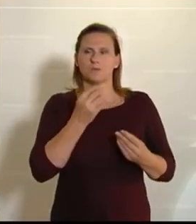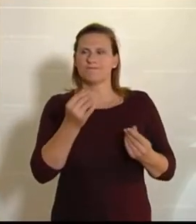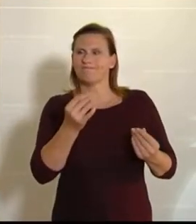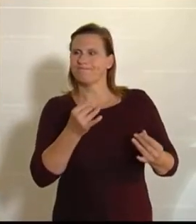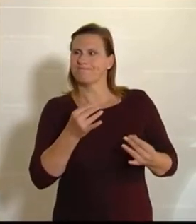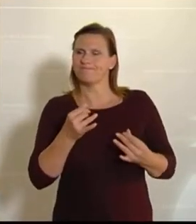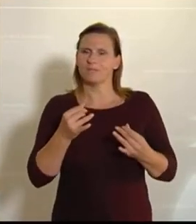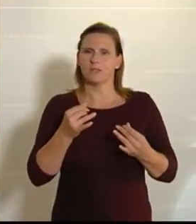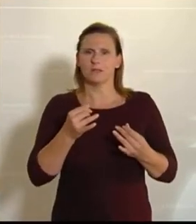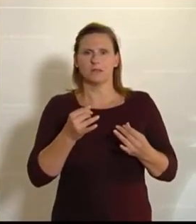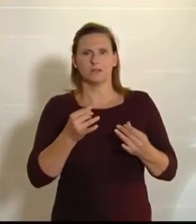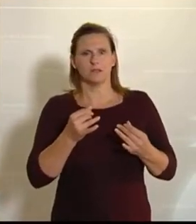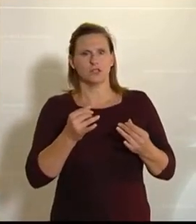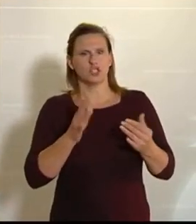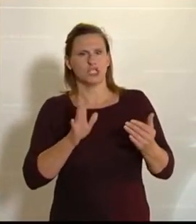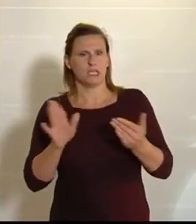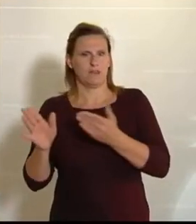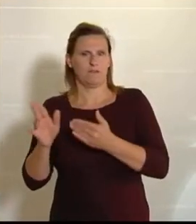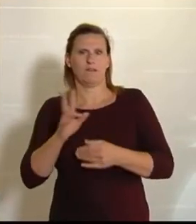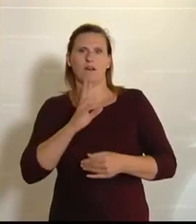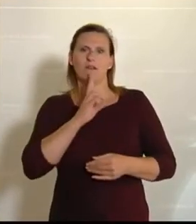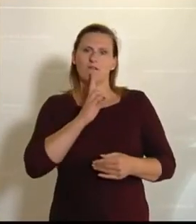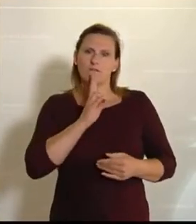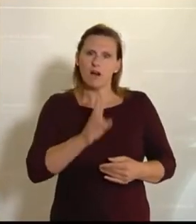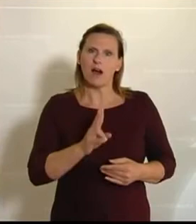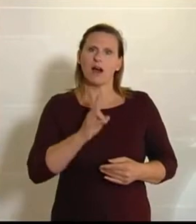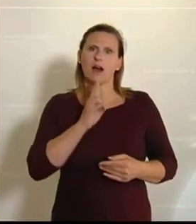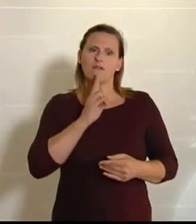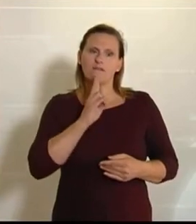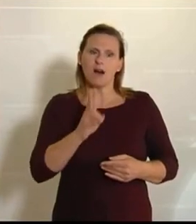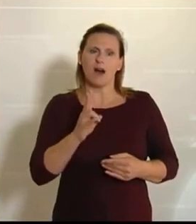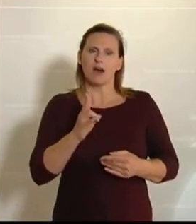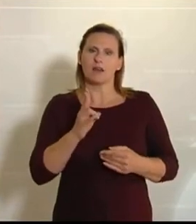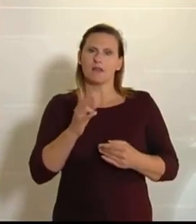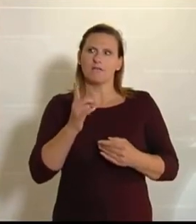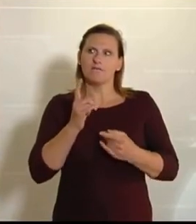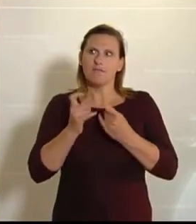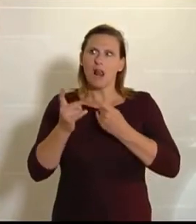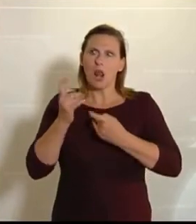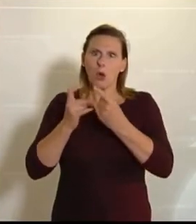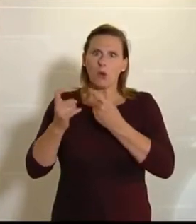Es ist natürlich wirklich verdammt verlockend, in so einer Krise von der landwirtschaftlichen